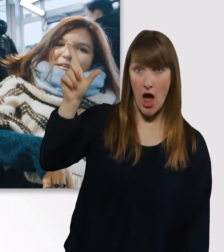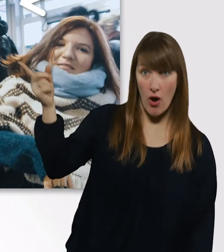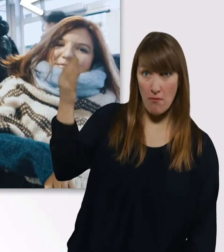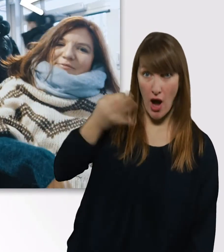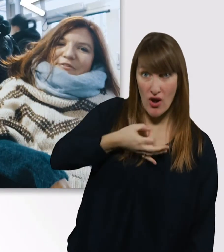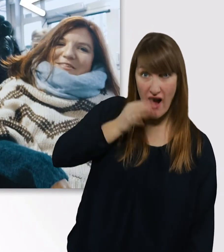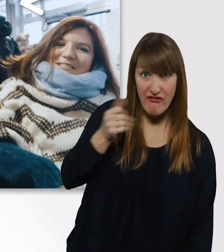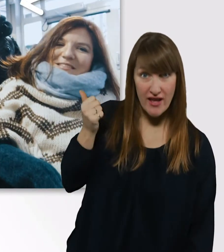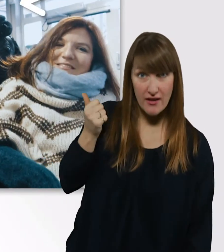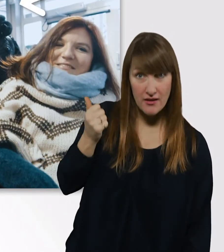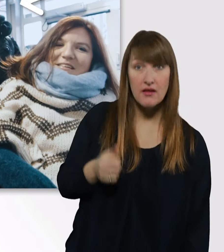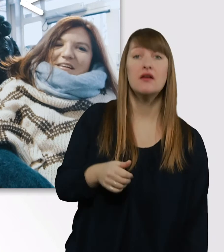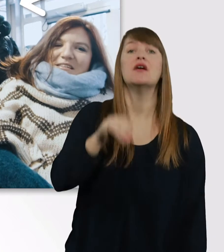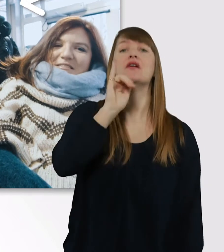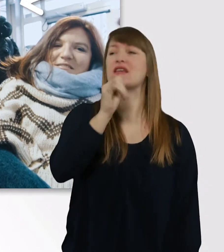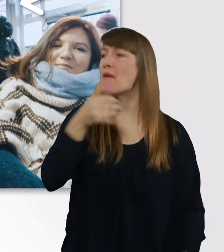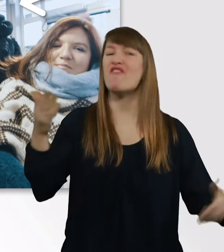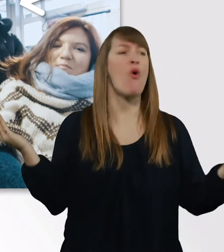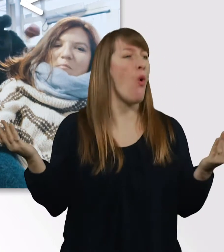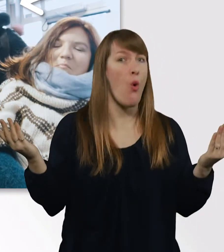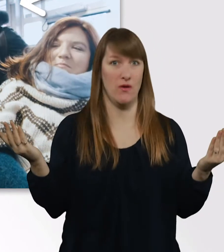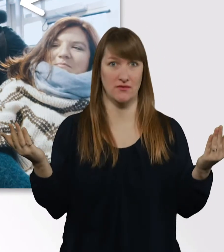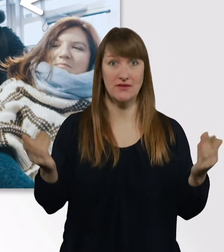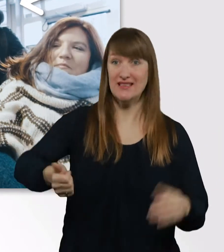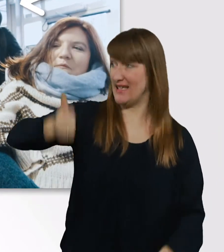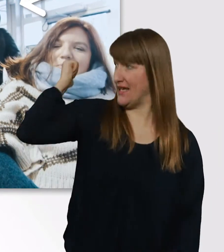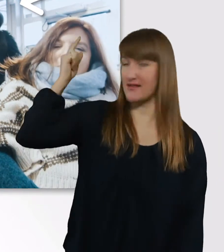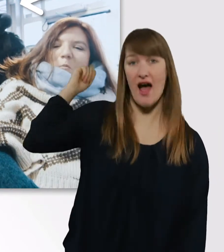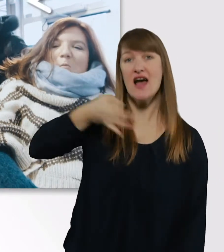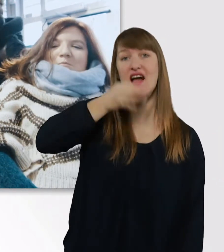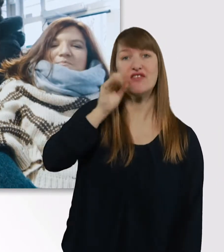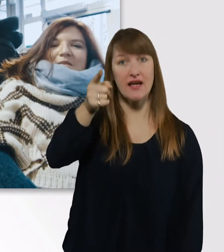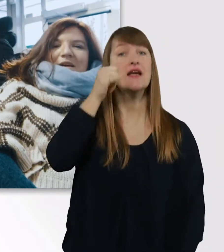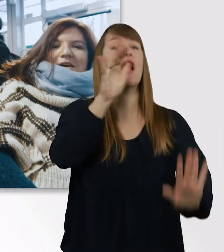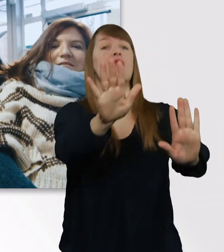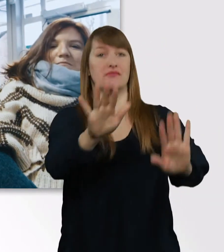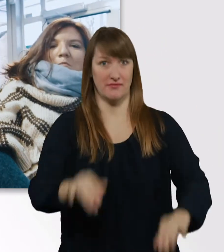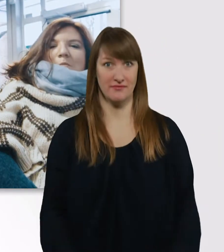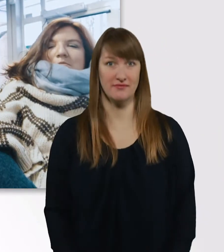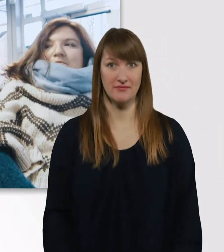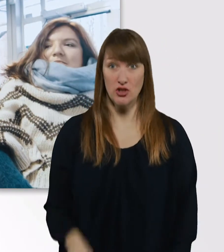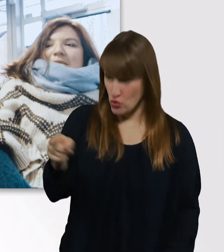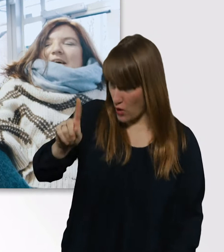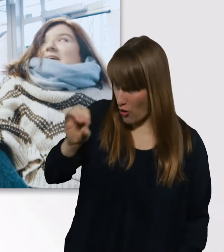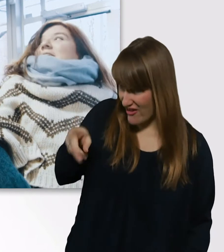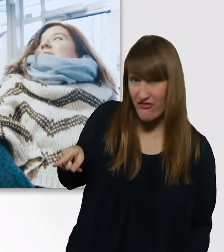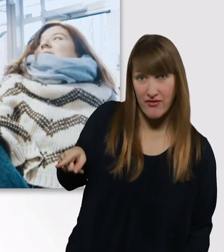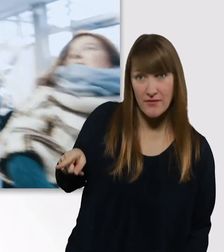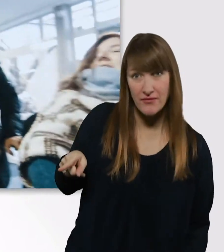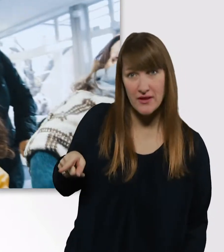Ja, wenn ich weiß, wo. - Hinter uns ist die Cafeteria. Dann fahren wir da jetzt mal hin. - Du auch? - Ja.